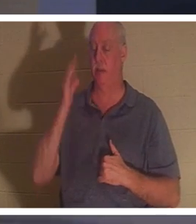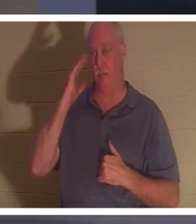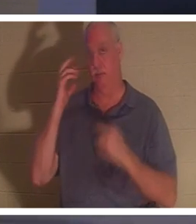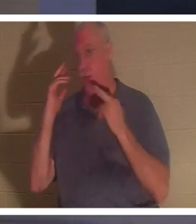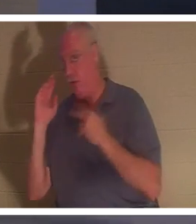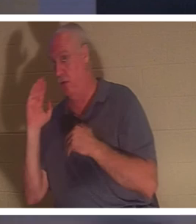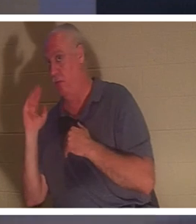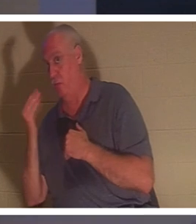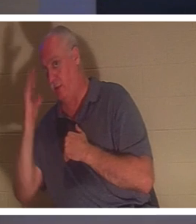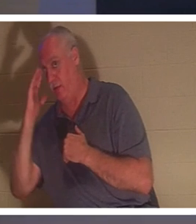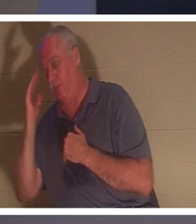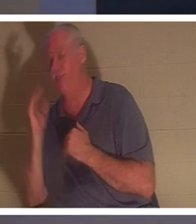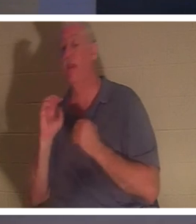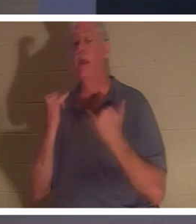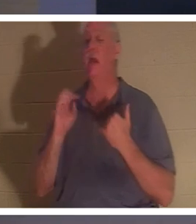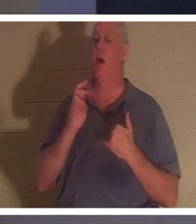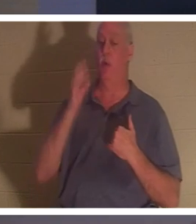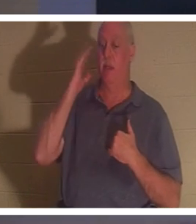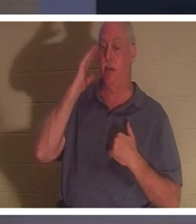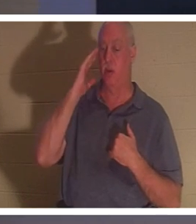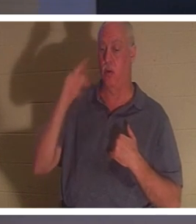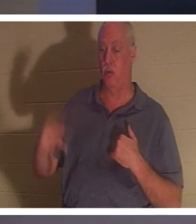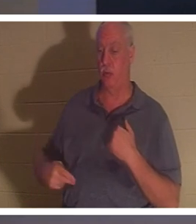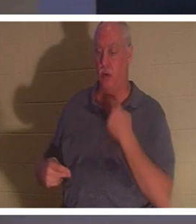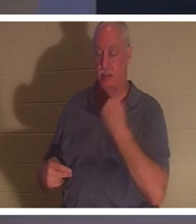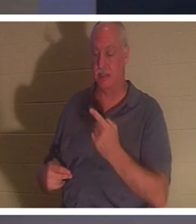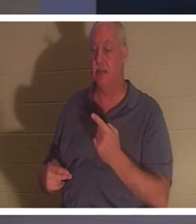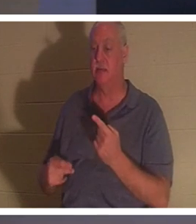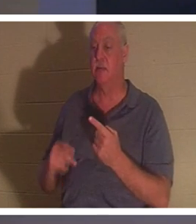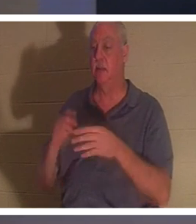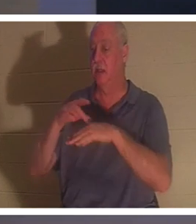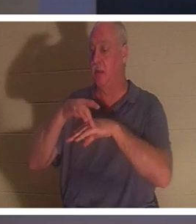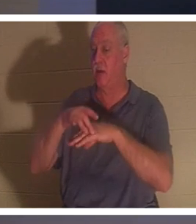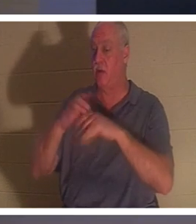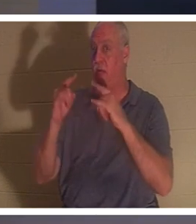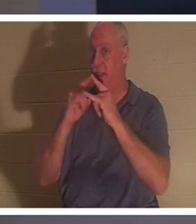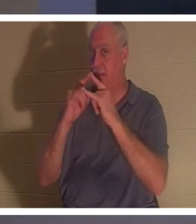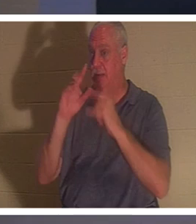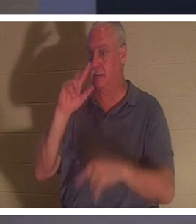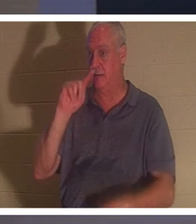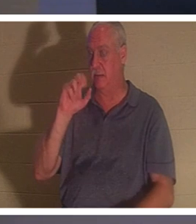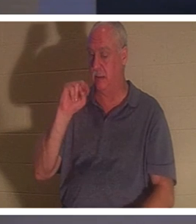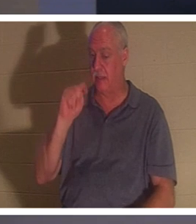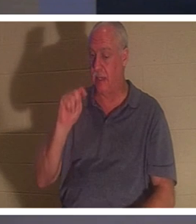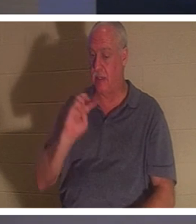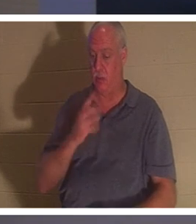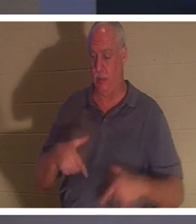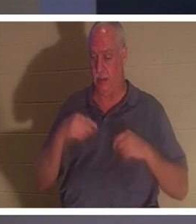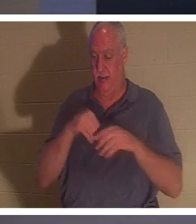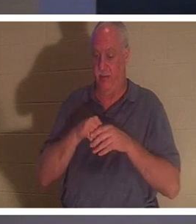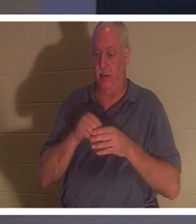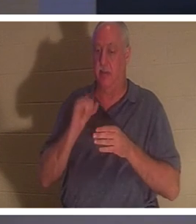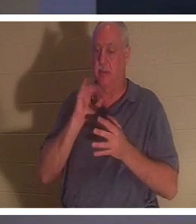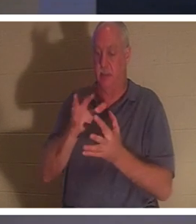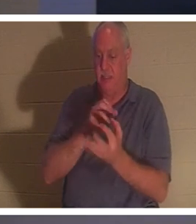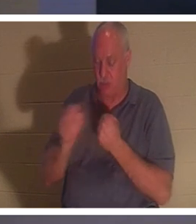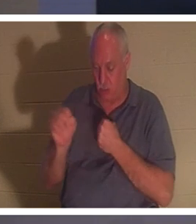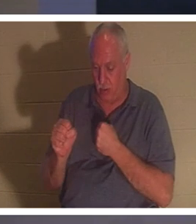明白了吗？ “现在我们知道，”他说，“我们居住的地上帐篷已经被摧毁，我们拥有上帝的建筑